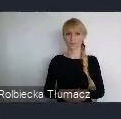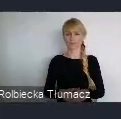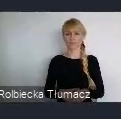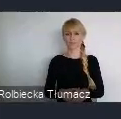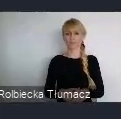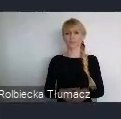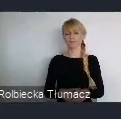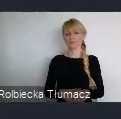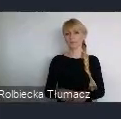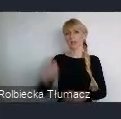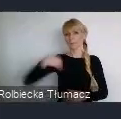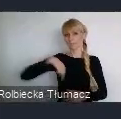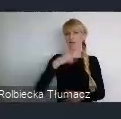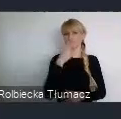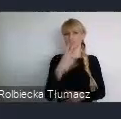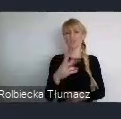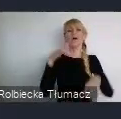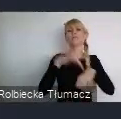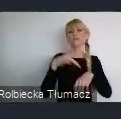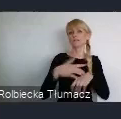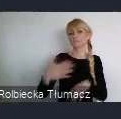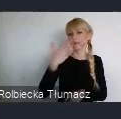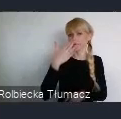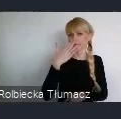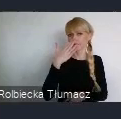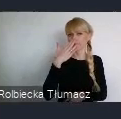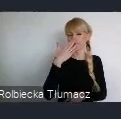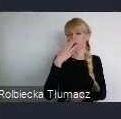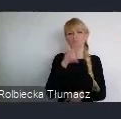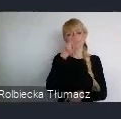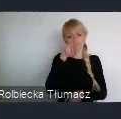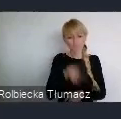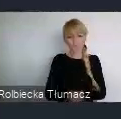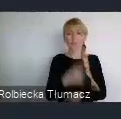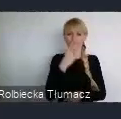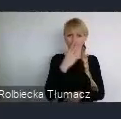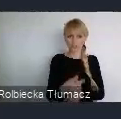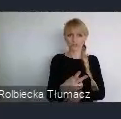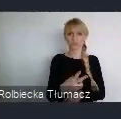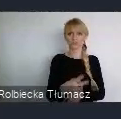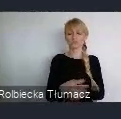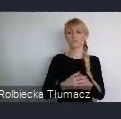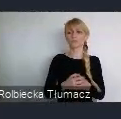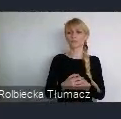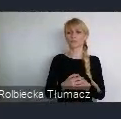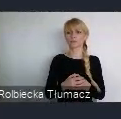patrzeć na wskaźniki, już nie tylko tak pijarowo. Ale patrząc na konkretne wskaźniki, te zmiany które się dokonały,